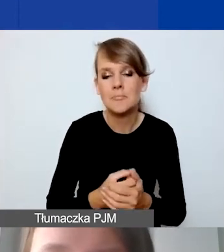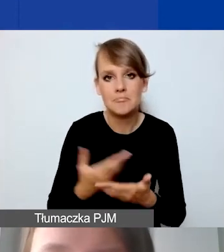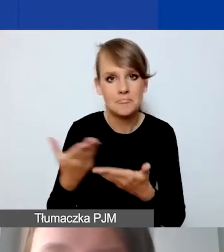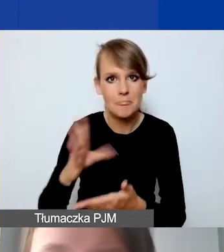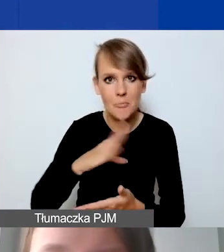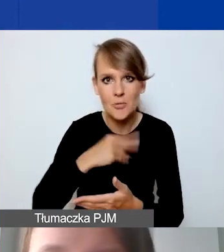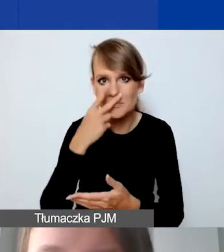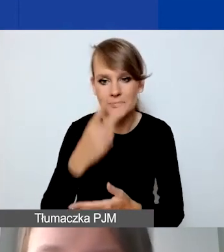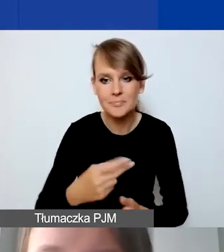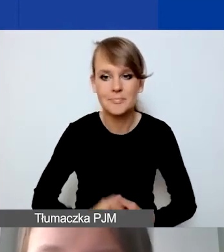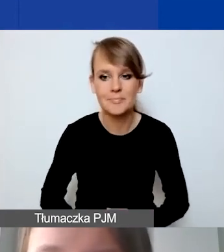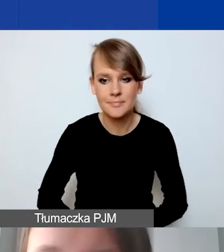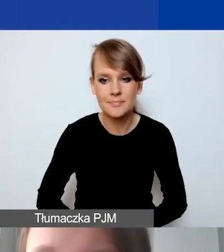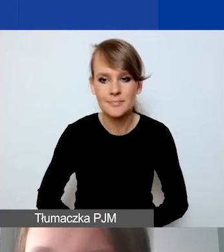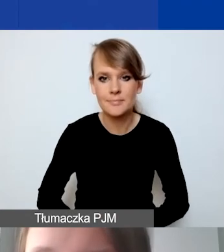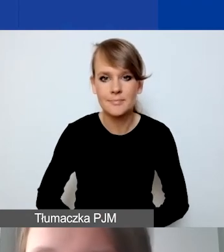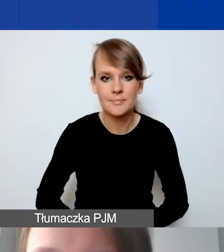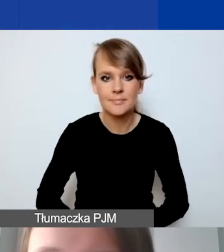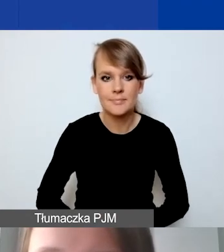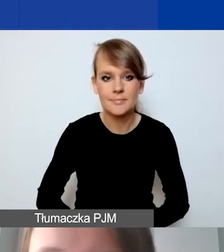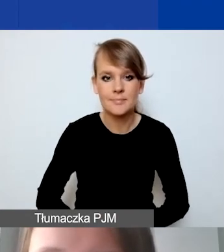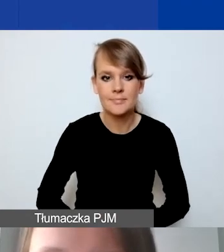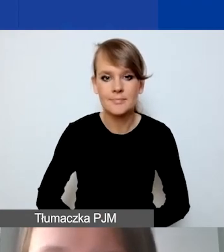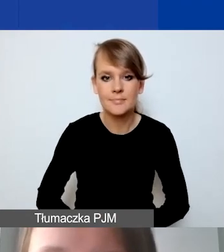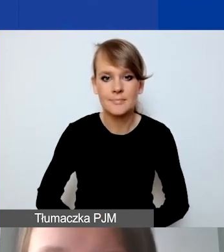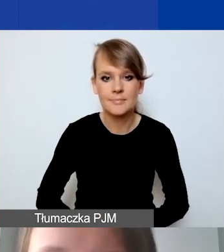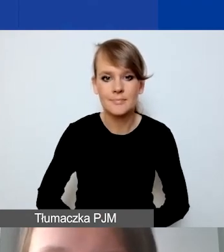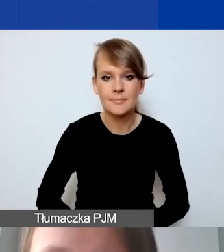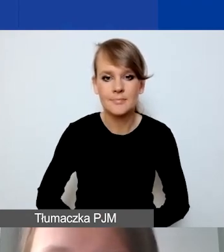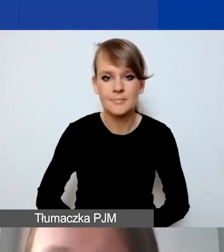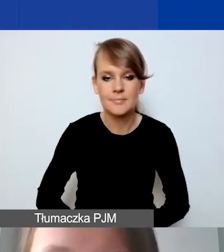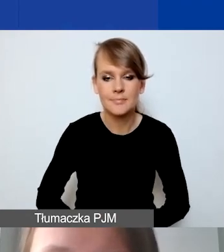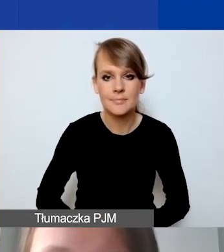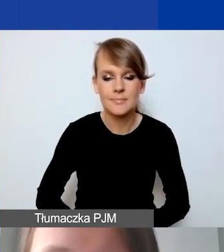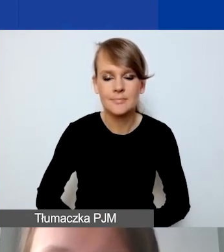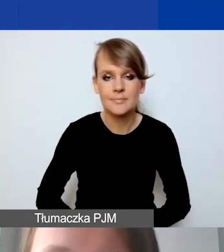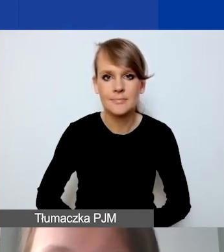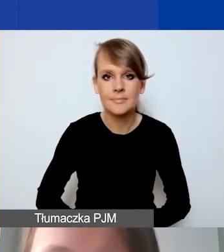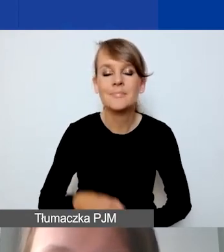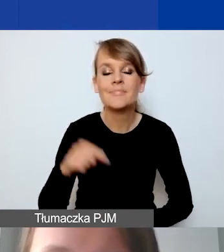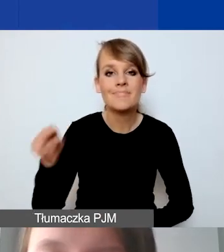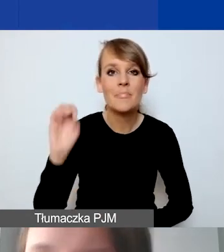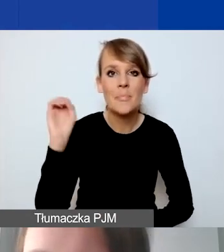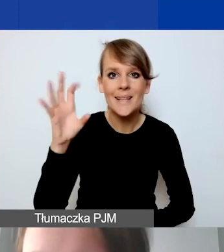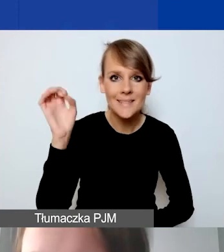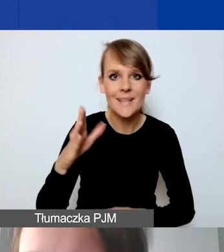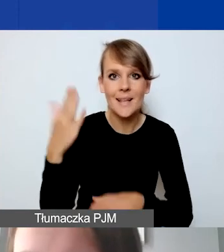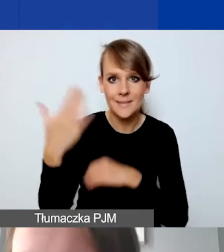W tym momencie przestanę udostępniać prezentację.